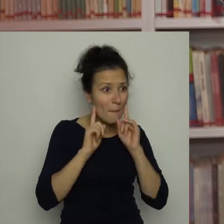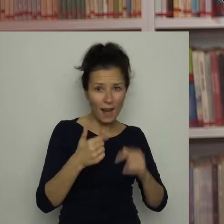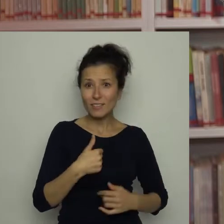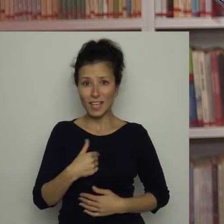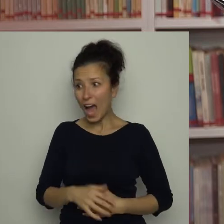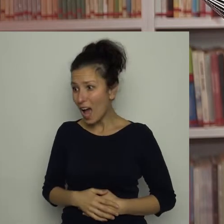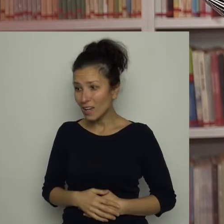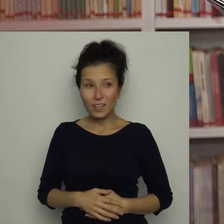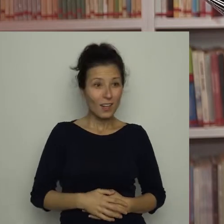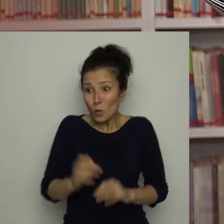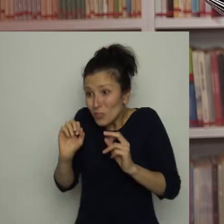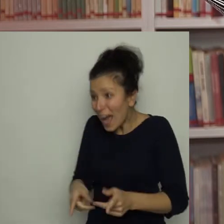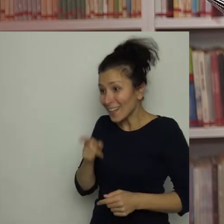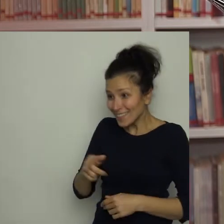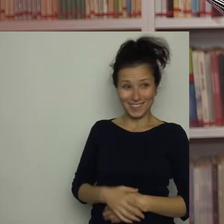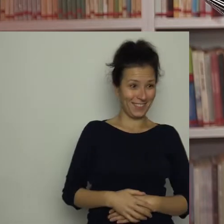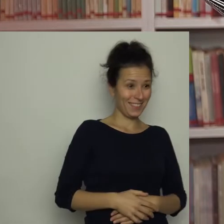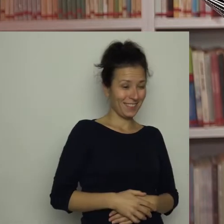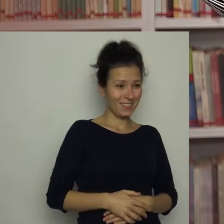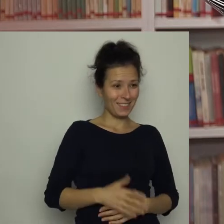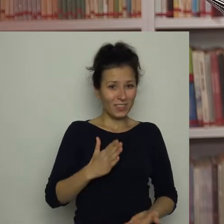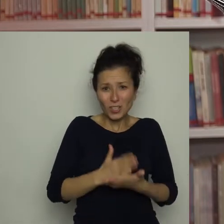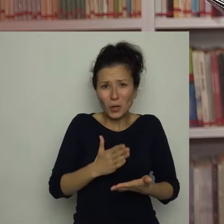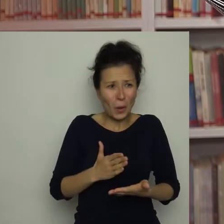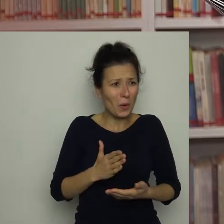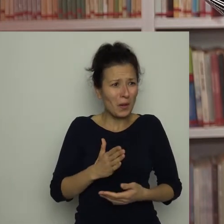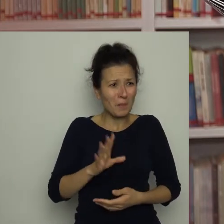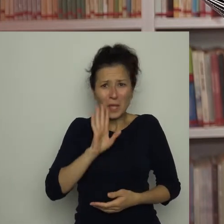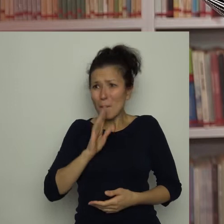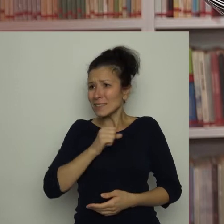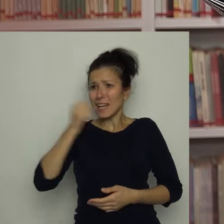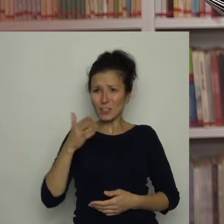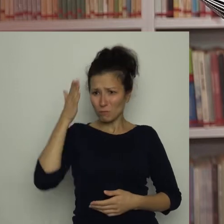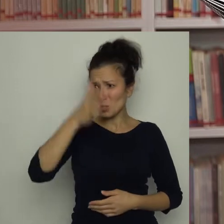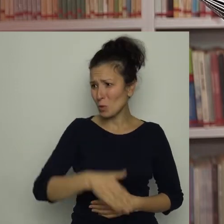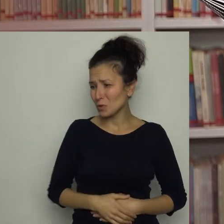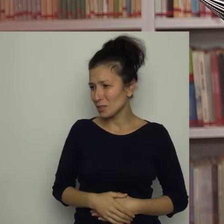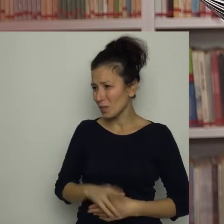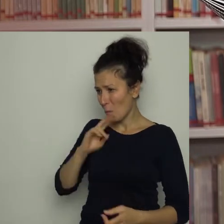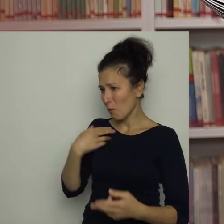No tak, to ty, tylko jakby w przyszłości - odpowiedziałam.